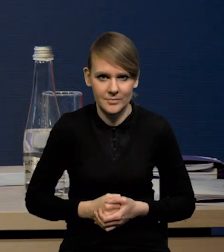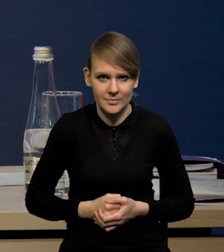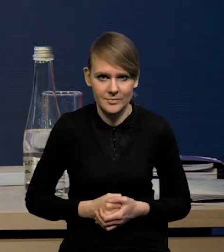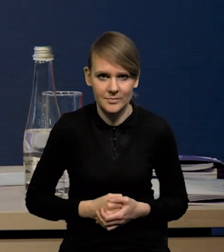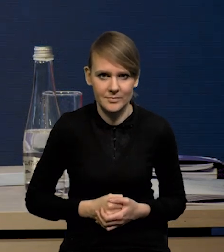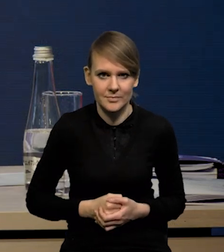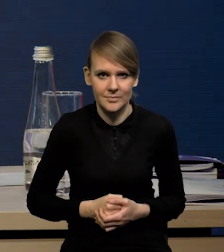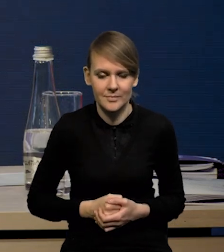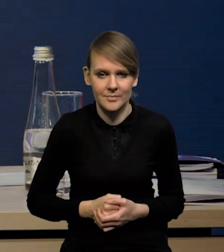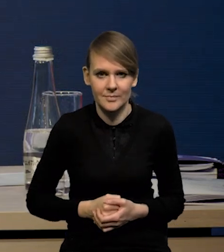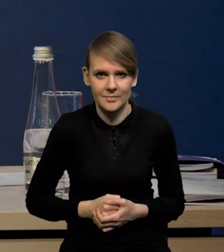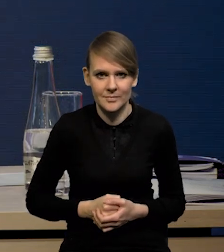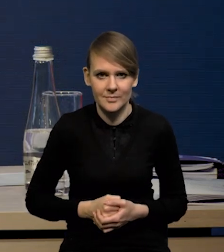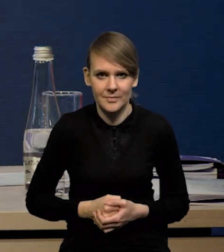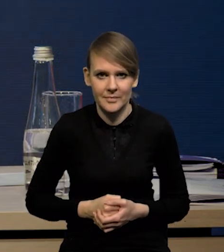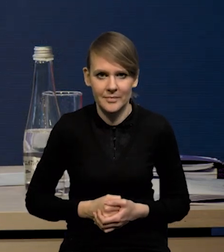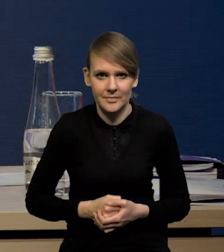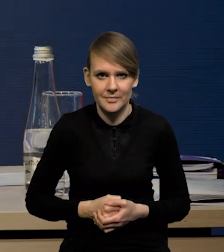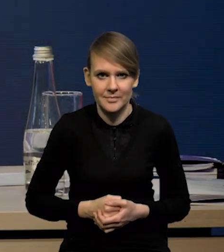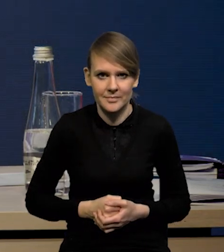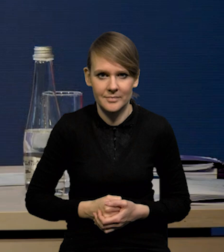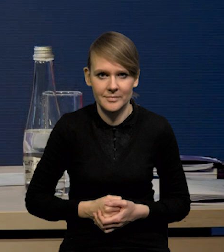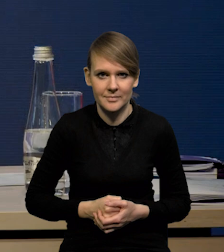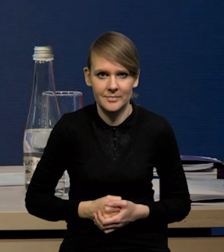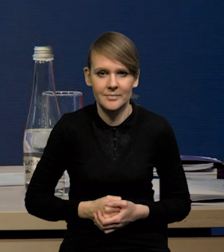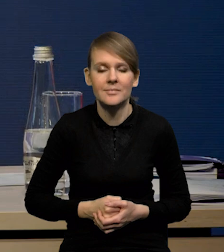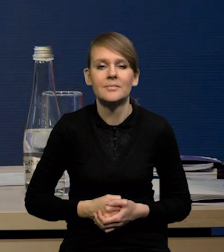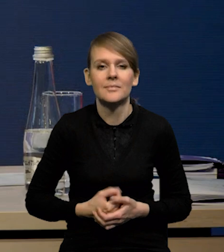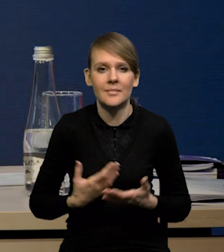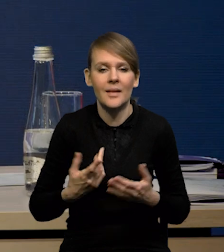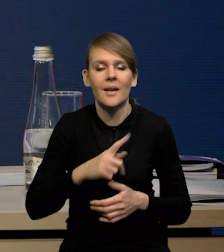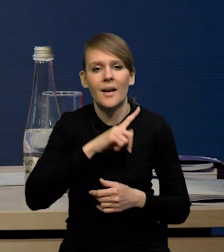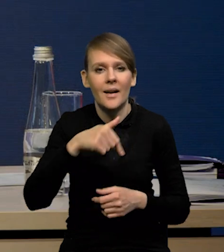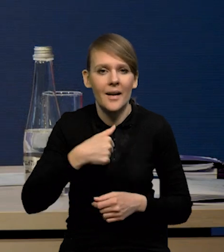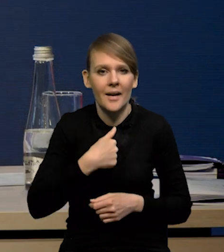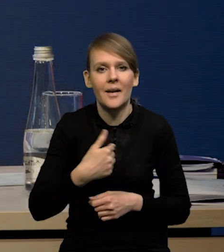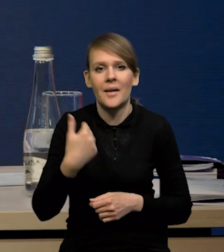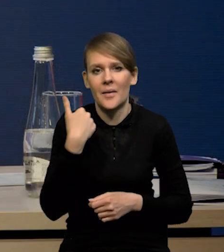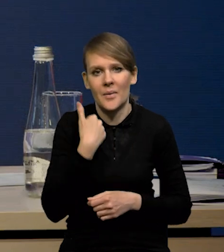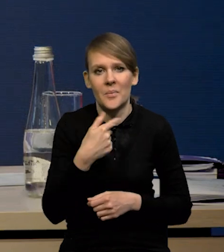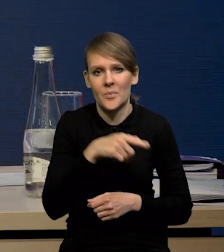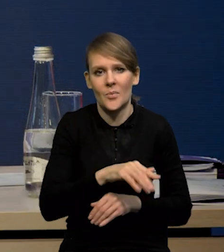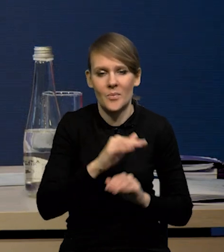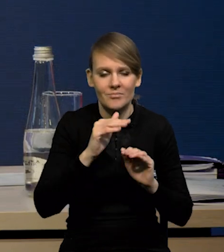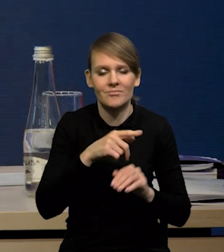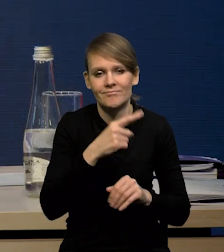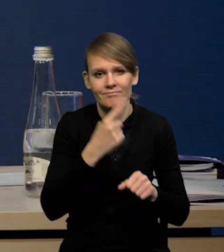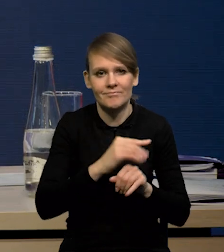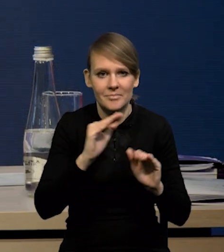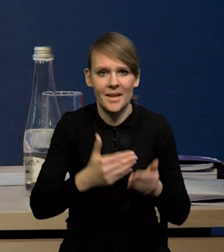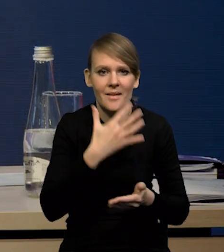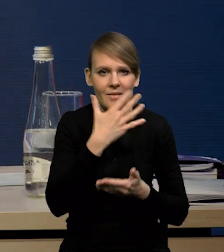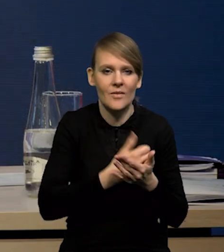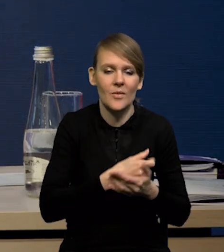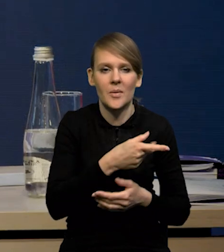W stosunku do poprzedniej projekcji nieznacznie obniżyliśmy wykorzystanie środków na politykę spójności w tym roku